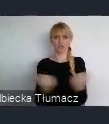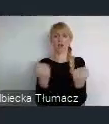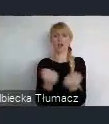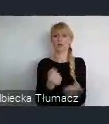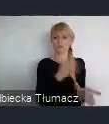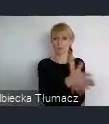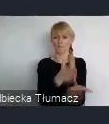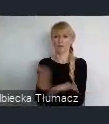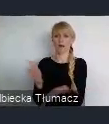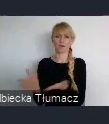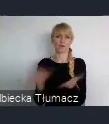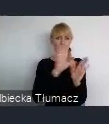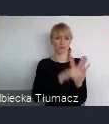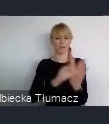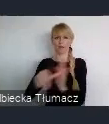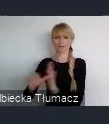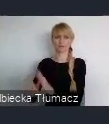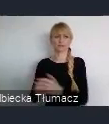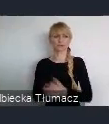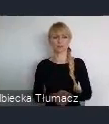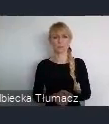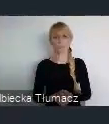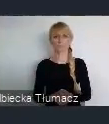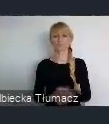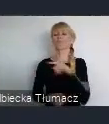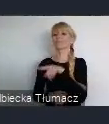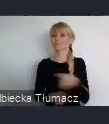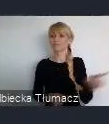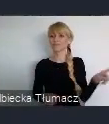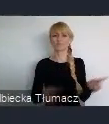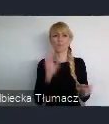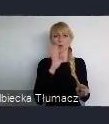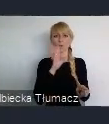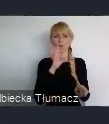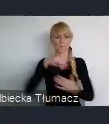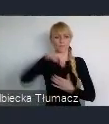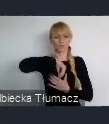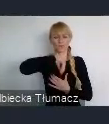tylko wyzwolili w sobie na tyle energii, że ten proces mimo nie uzyskania